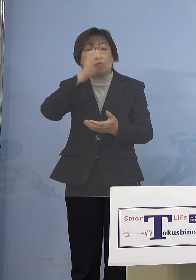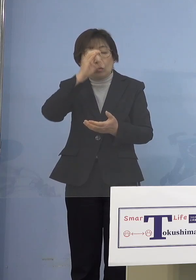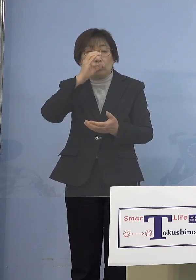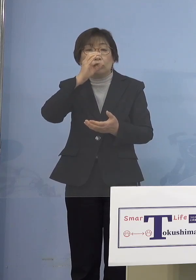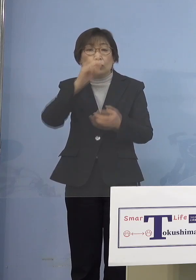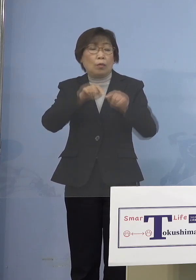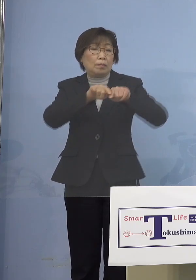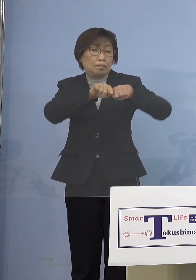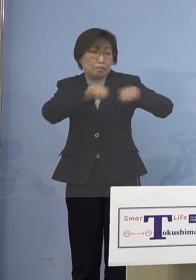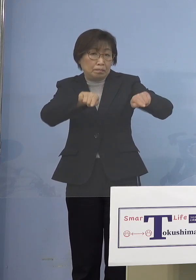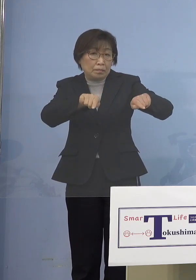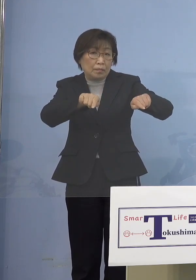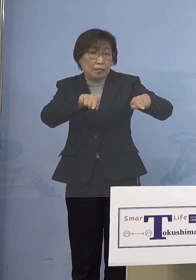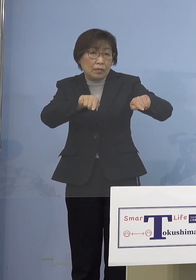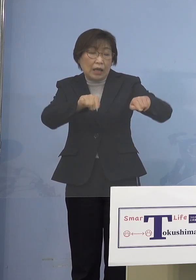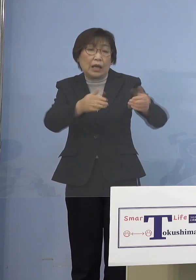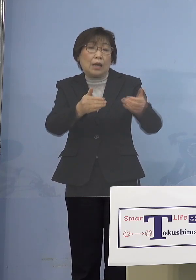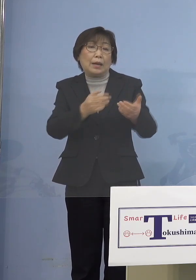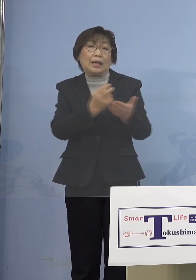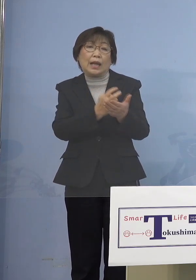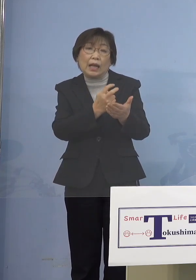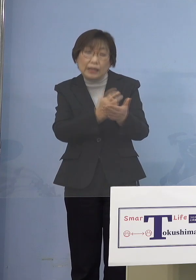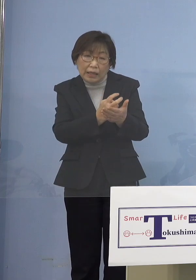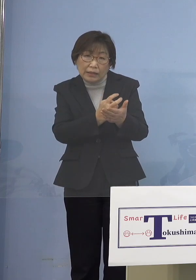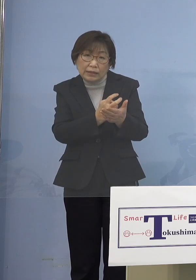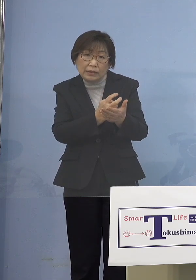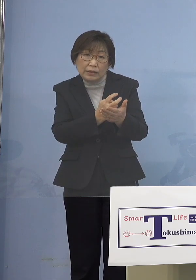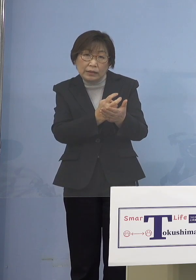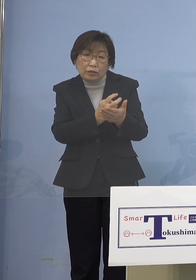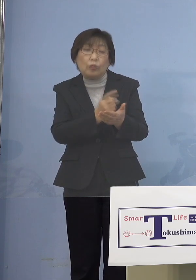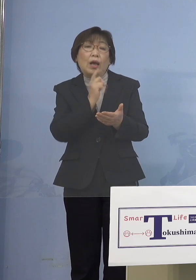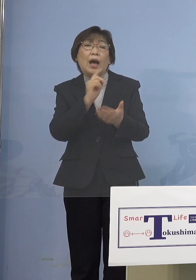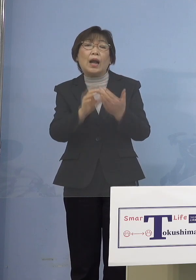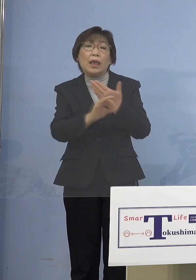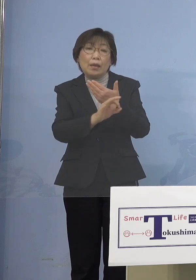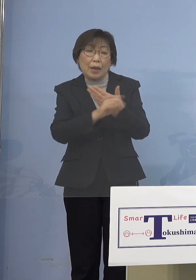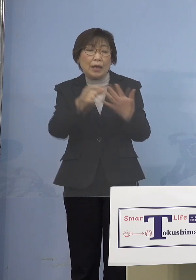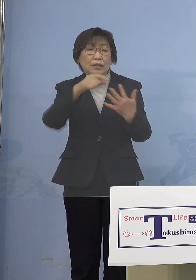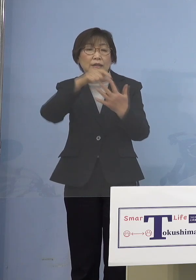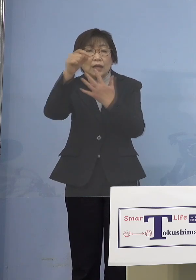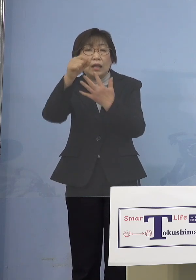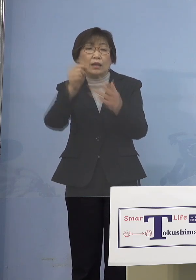そこがなっていないんだったら 選択制にしてかけなくてもいいと